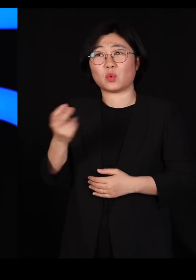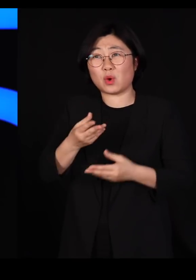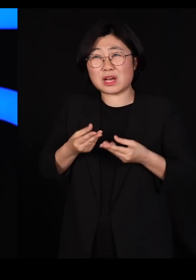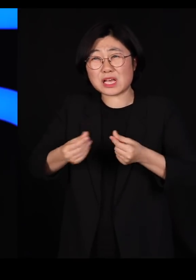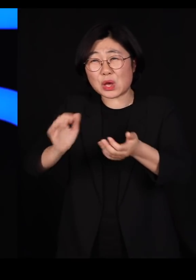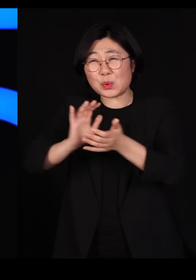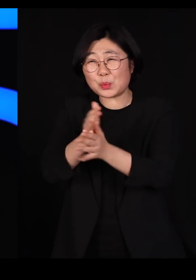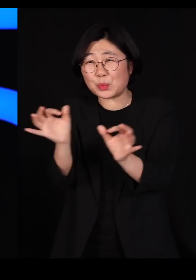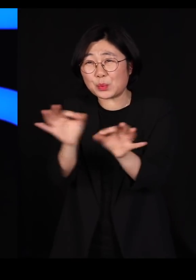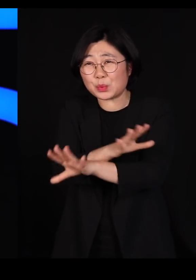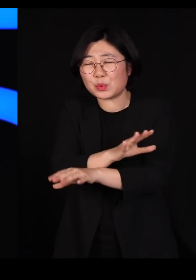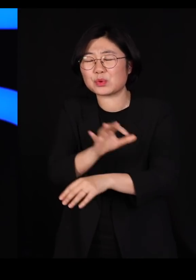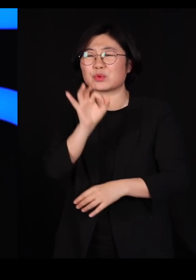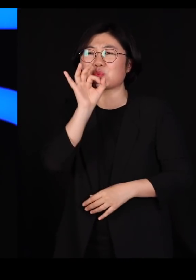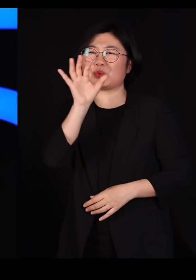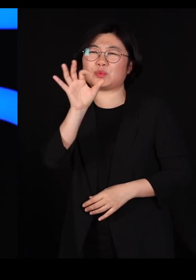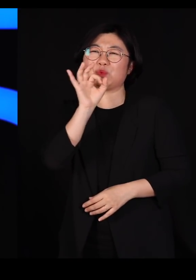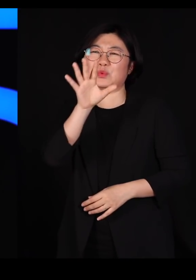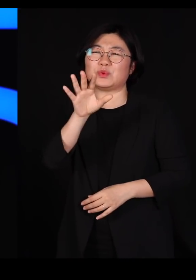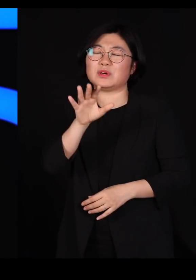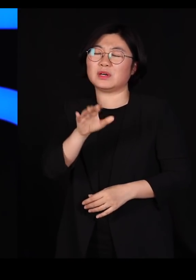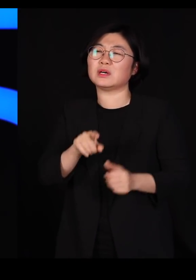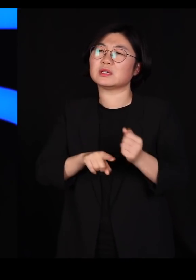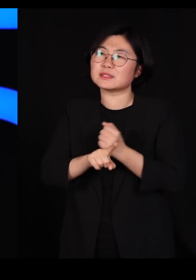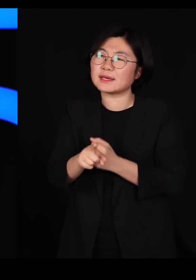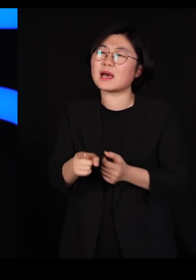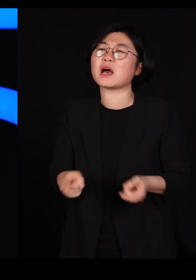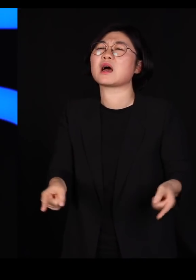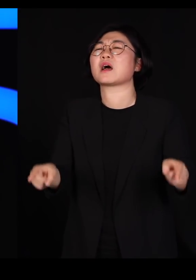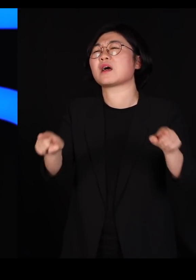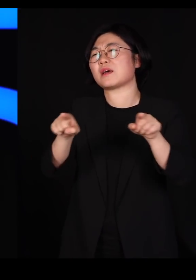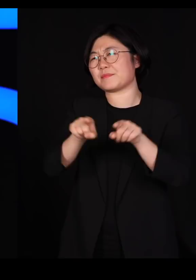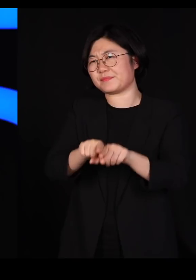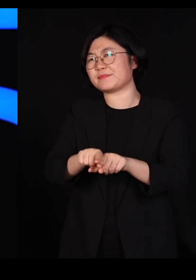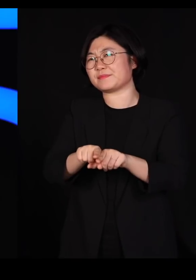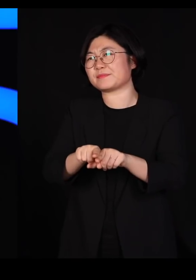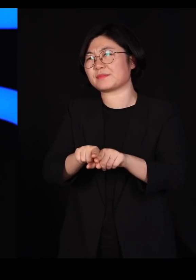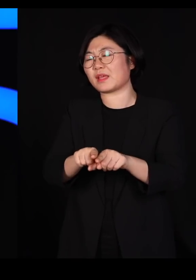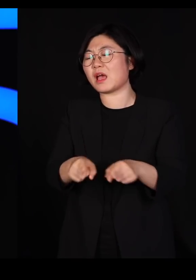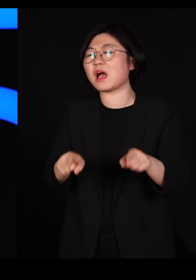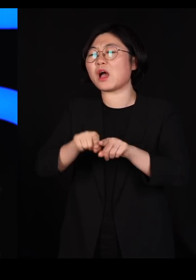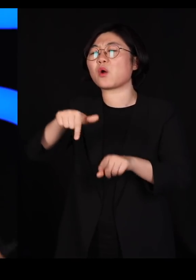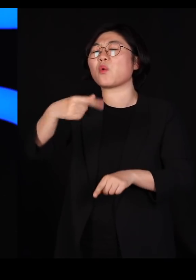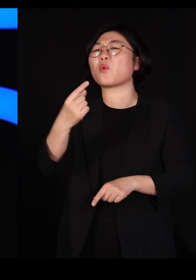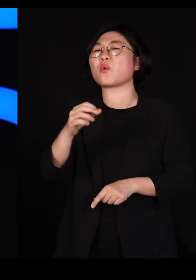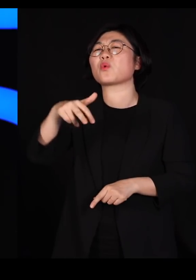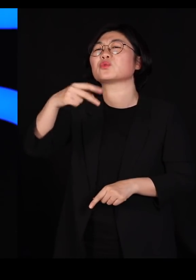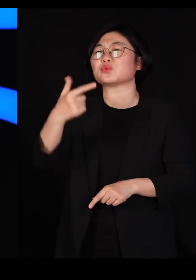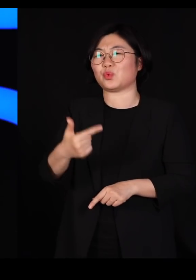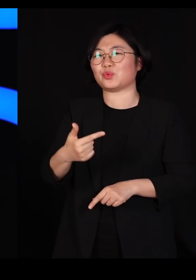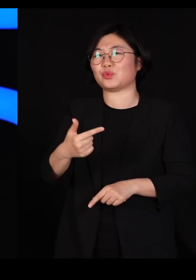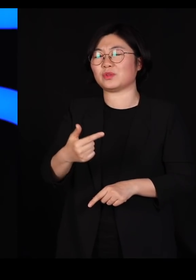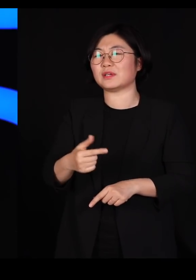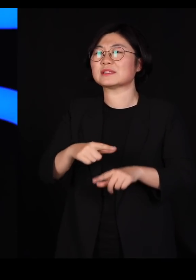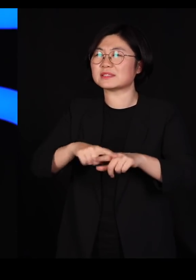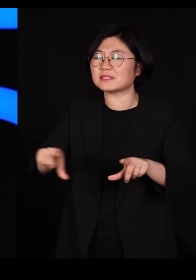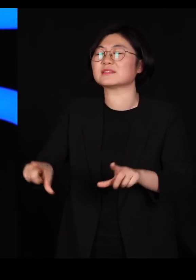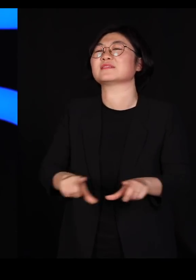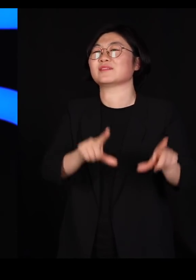어느 정도 우리가 공존할 수 있을 수준까지 오면 그냥 일상으로 돌아가야 하는 겁니다